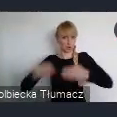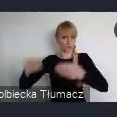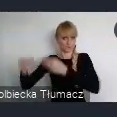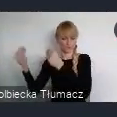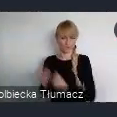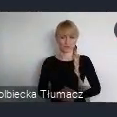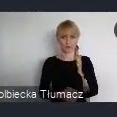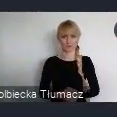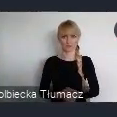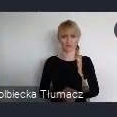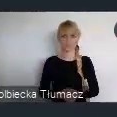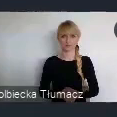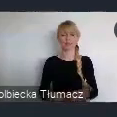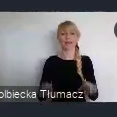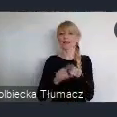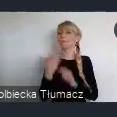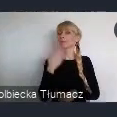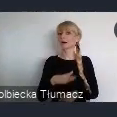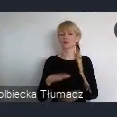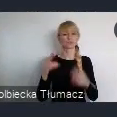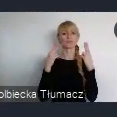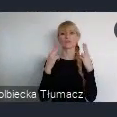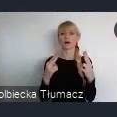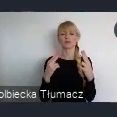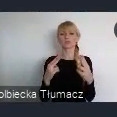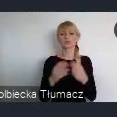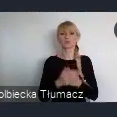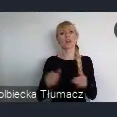Istotnym punktem odniesienia, jest również nowa Karta Lipska,